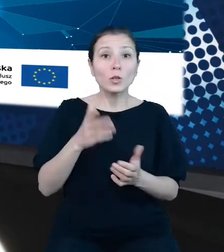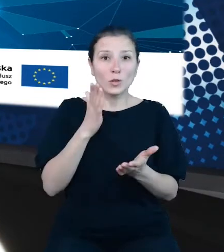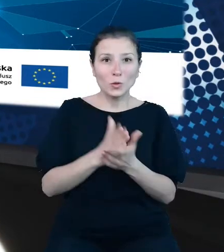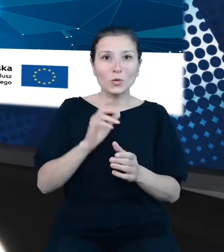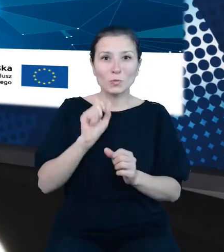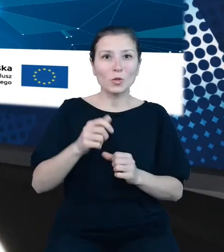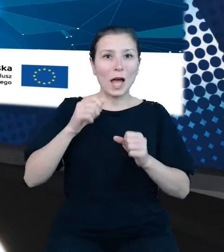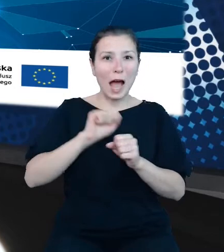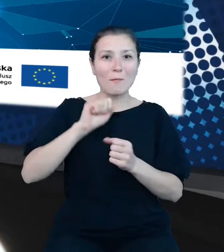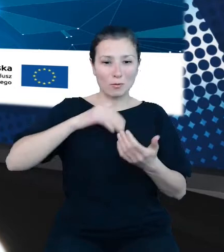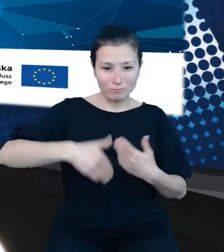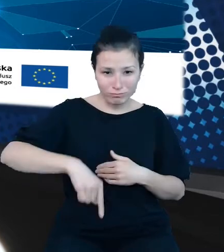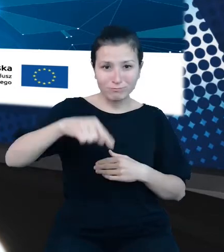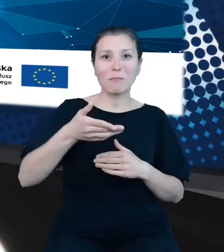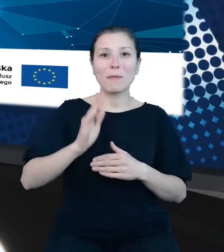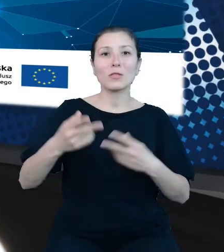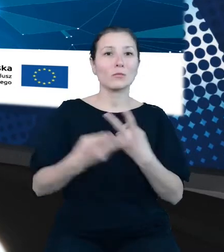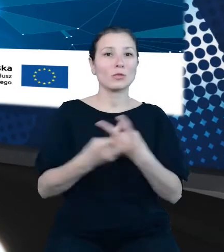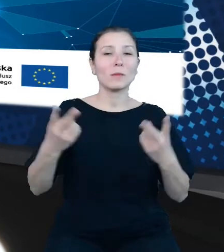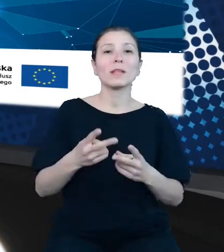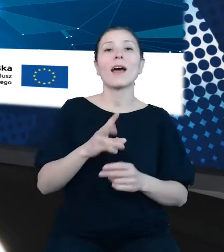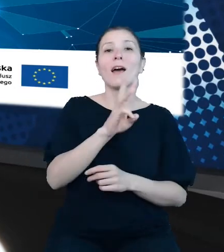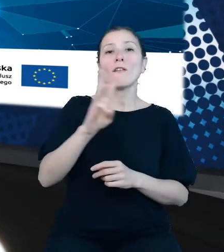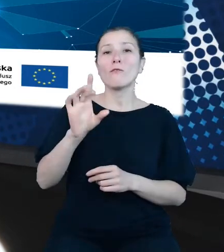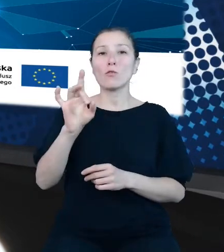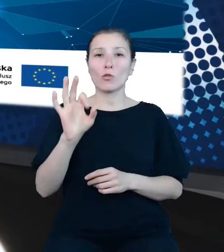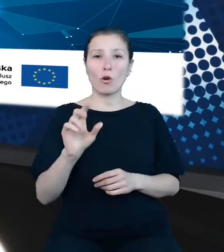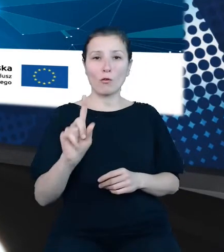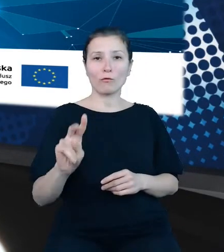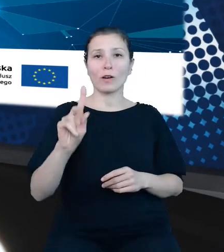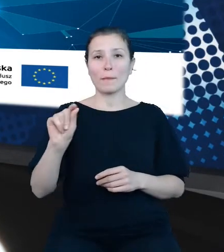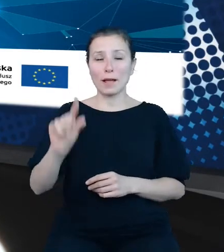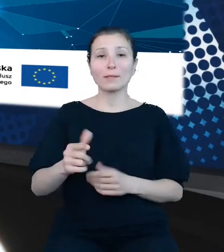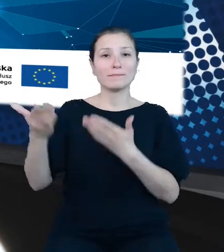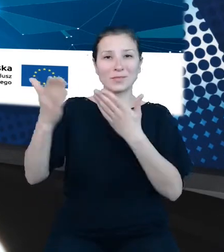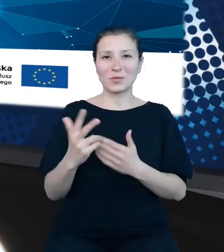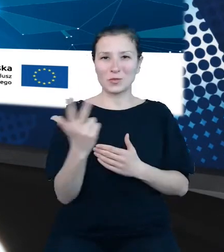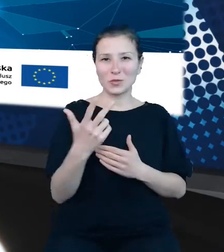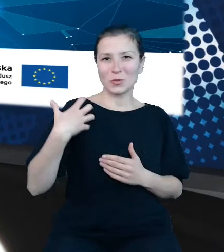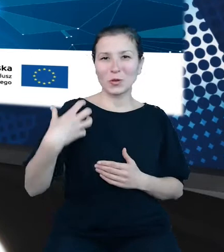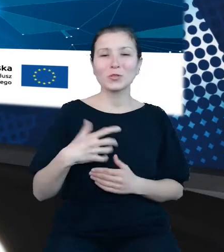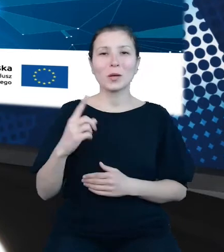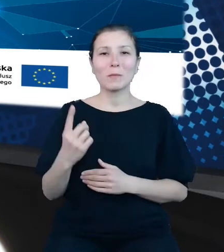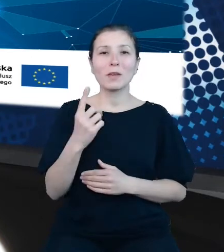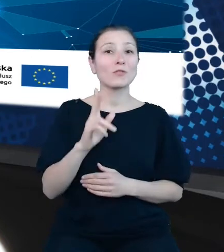dane.gov.pl. Zaprosiliśmy dziś troje gości. Pierwszym z nich jest Pani Ewa Czumaj,